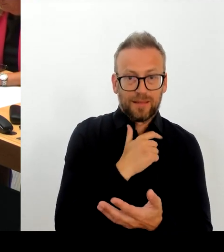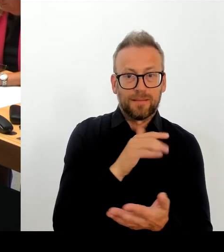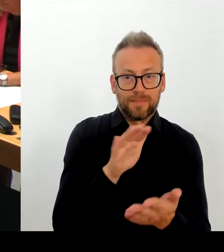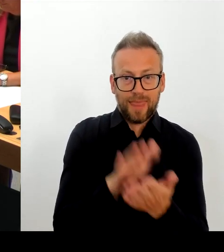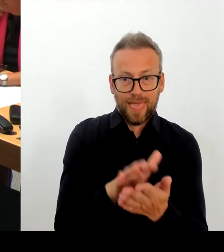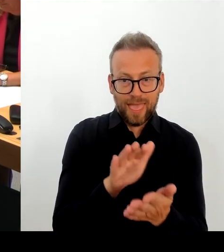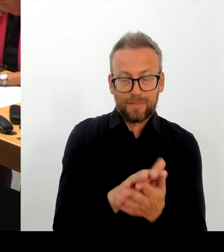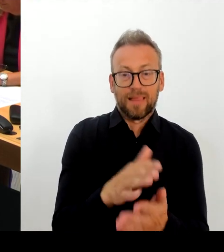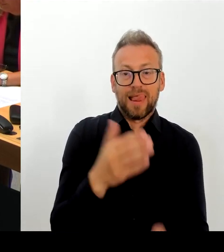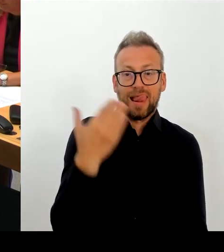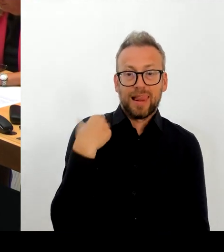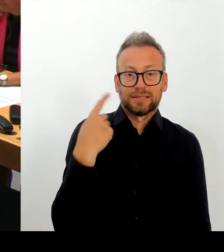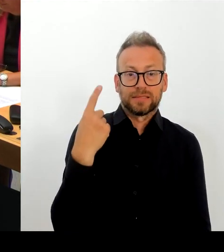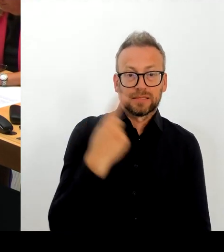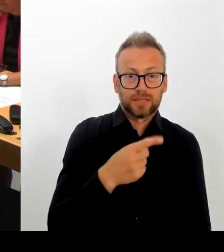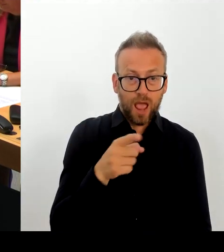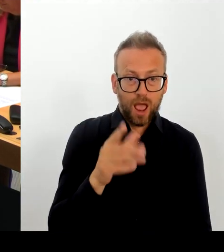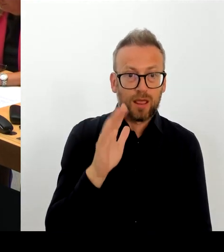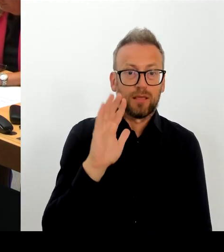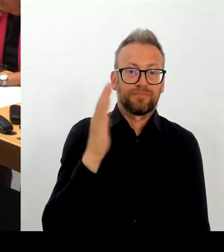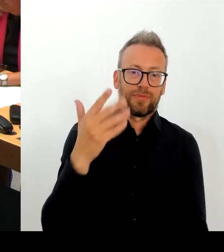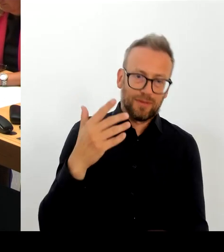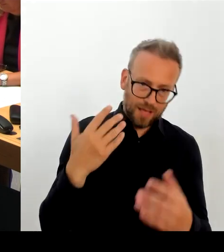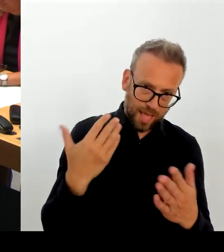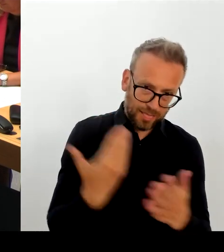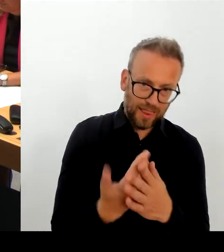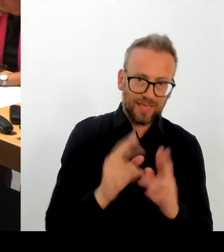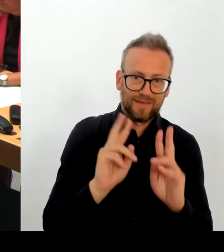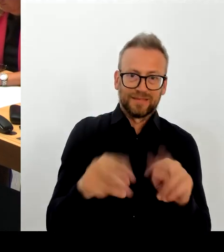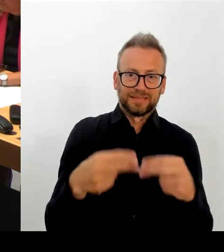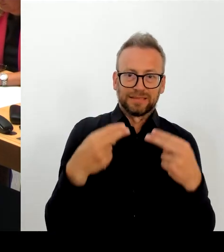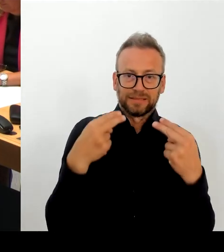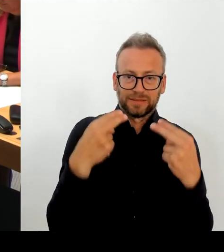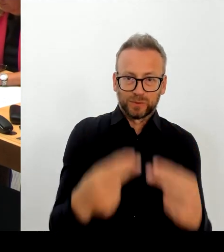Ich kann durchaus nachvollziehen den Wunsch der Kulturstaatsministerin,